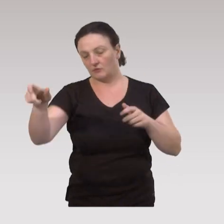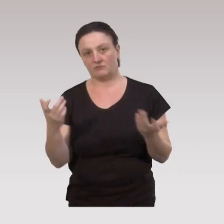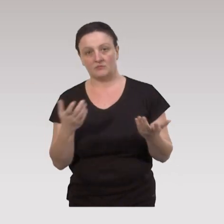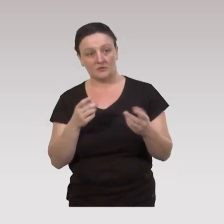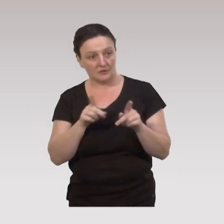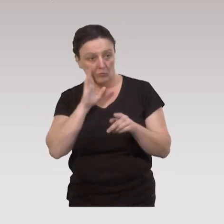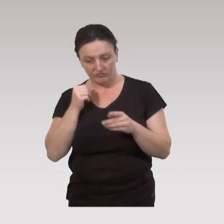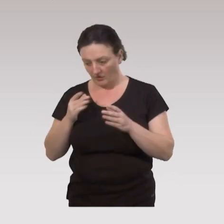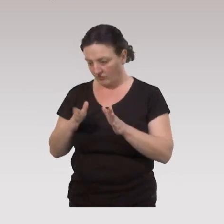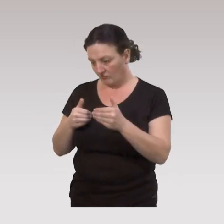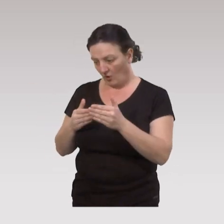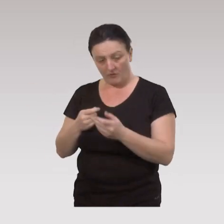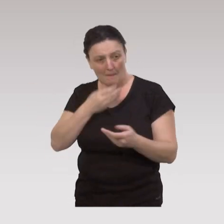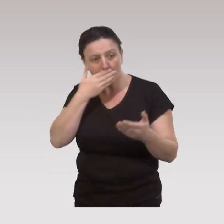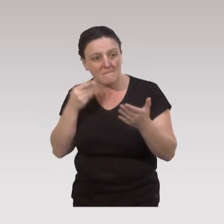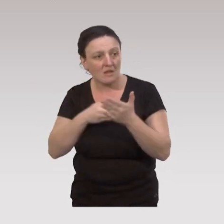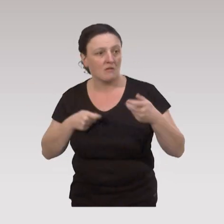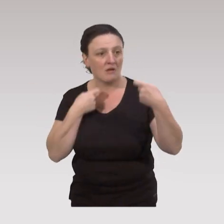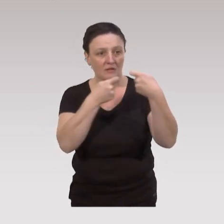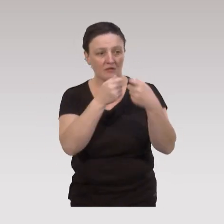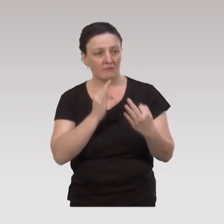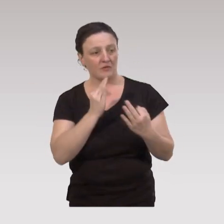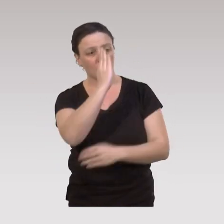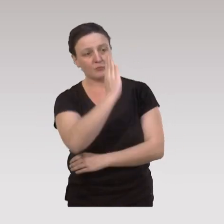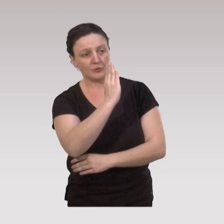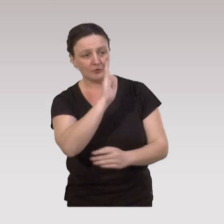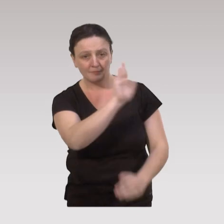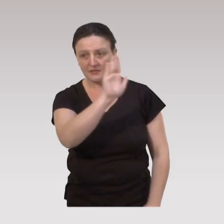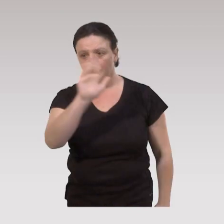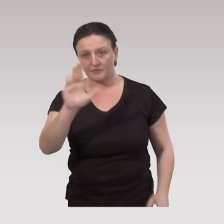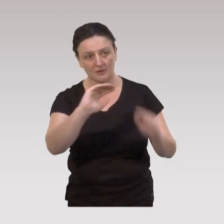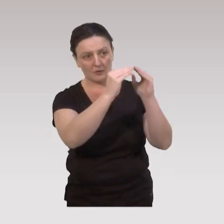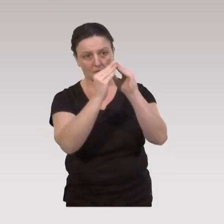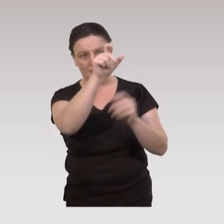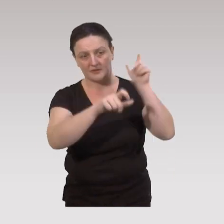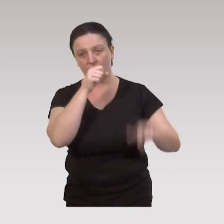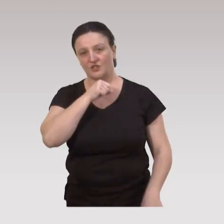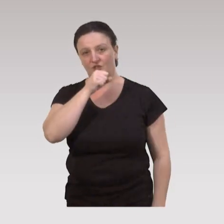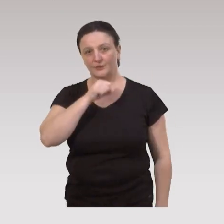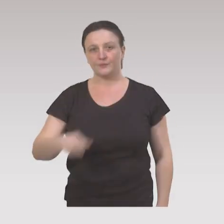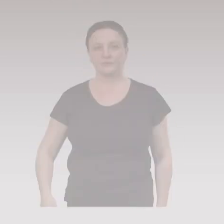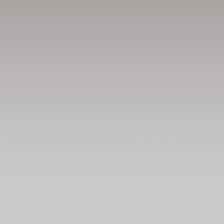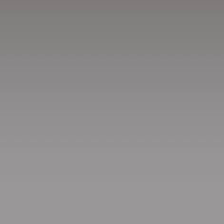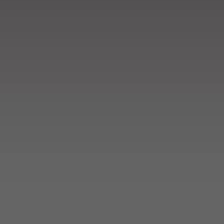et avoir des offres qui répondent le mieux possible, aux besoins spécifiques de l’ensemble de cette communauté de nos aînés.